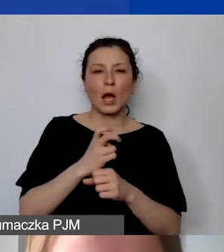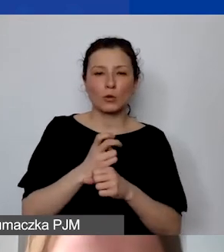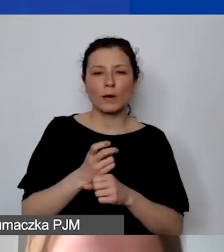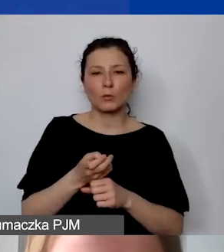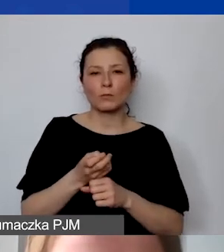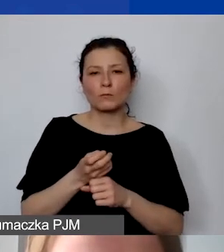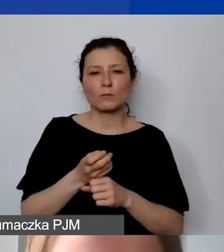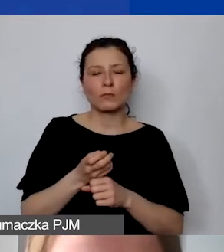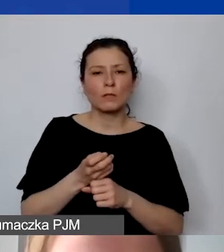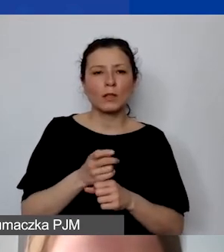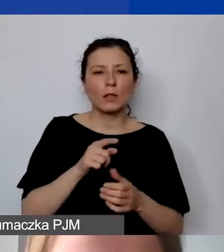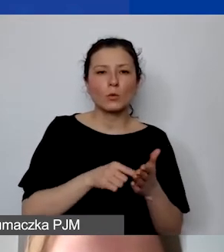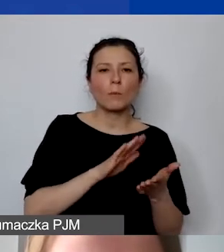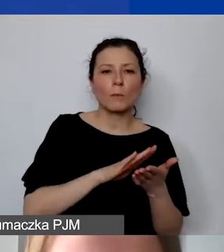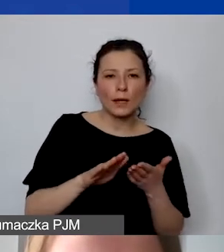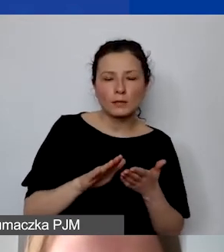To jest bez wkładu.